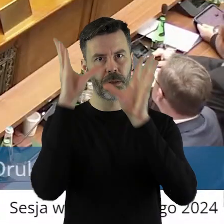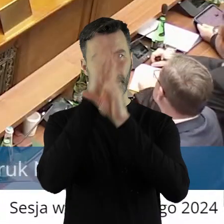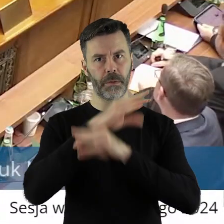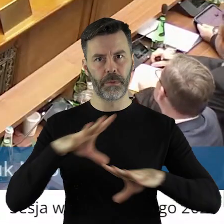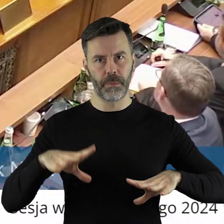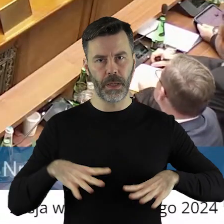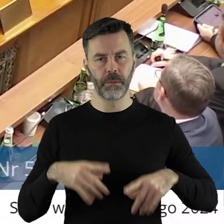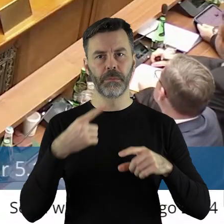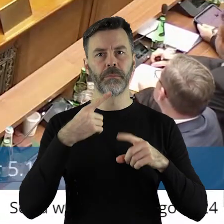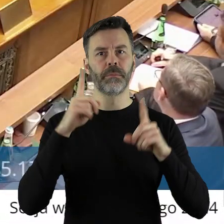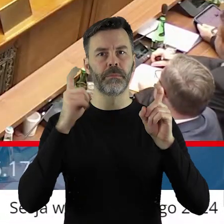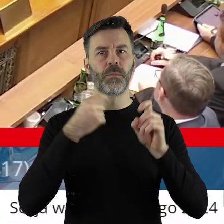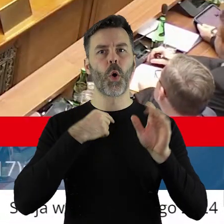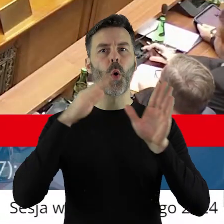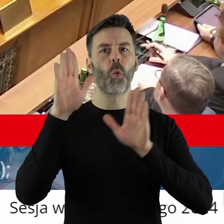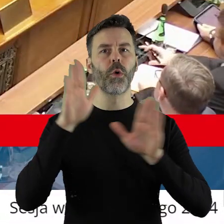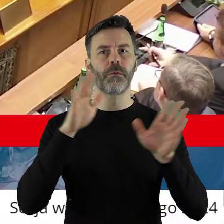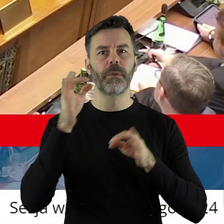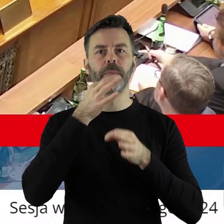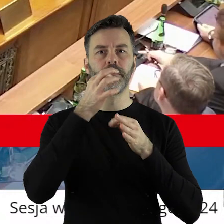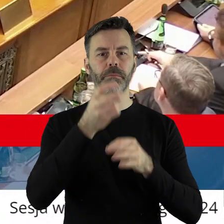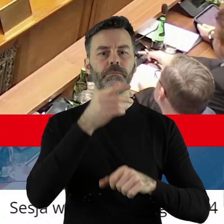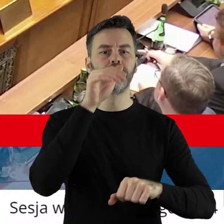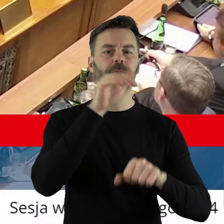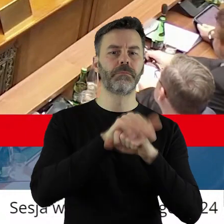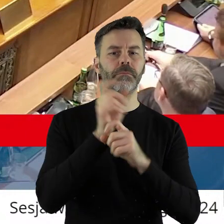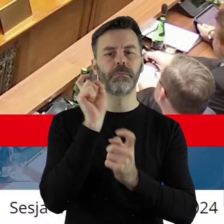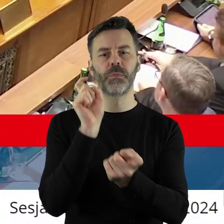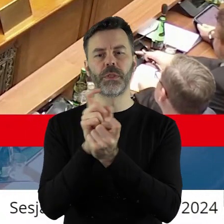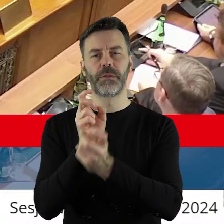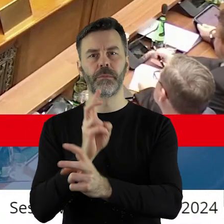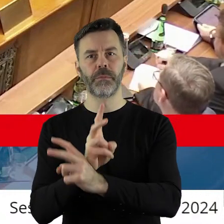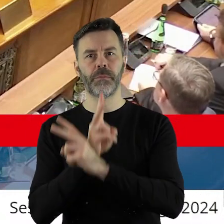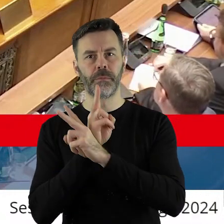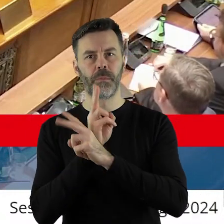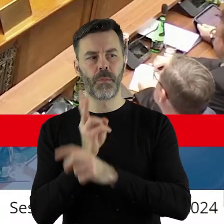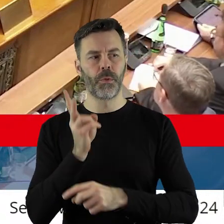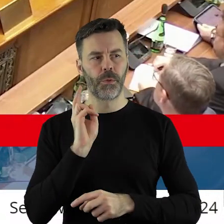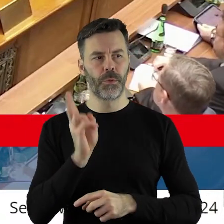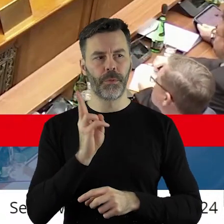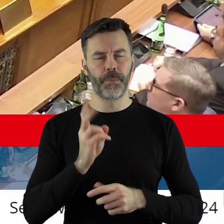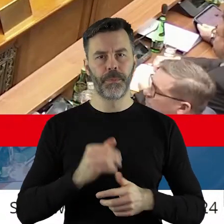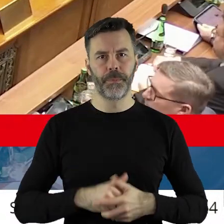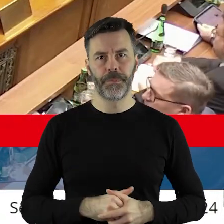Szanowni państwo, przechodzimy do głosowania. Kto z państwa radnych jest za, kto jest przeciw, kto się wstrzymał?